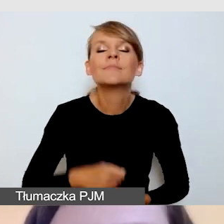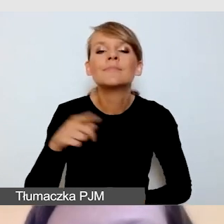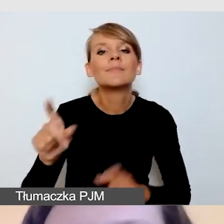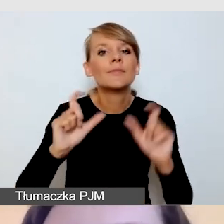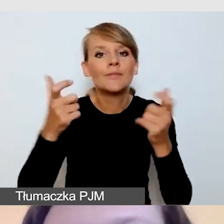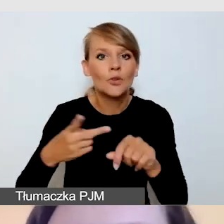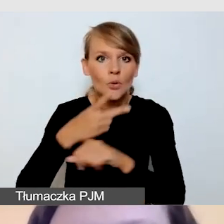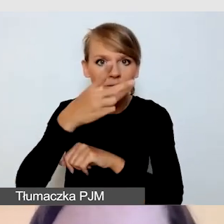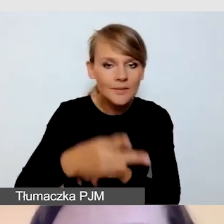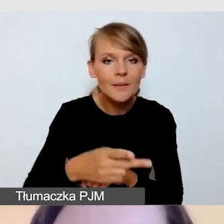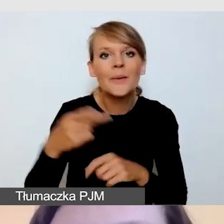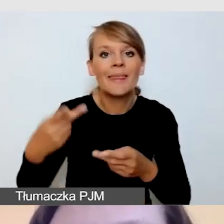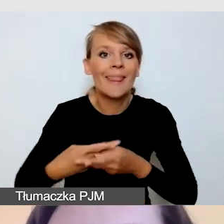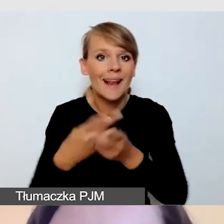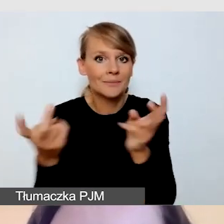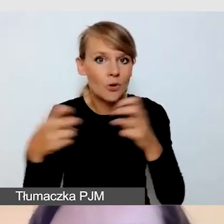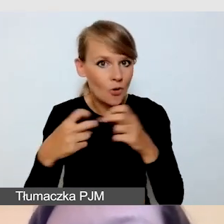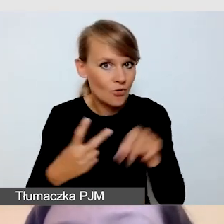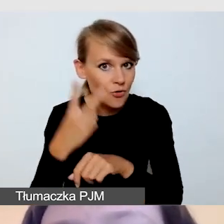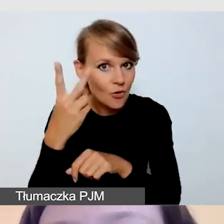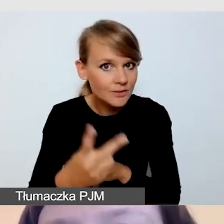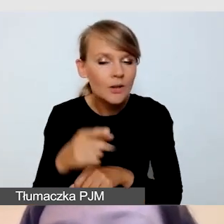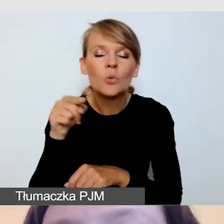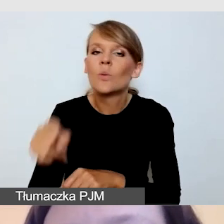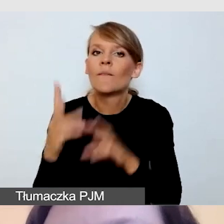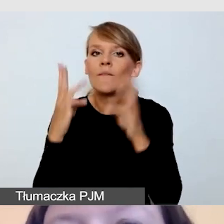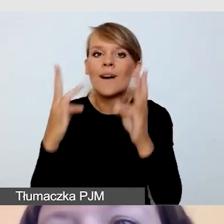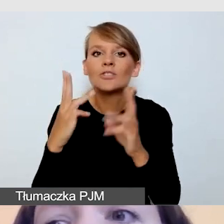przywiązujemy dużą wagę do dostępności informacyjno-komunikacyjnej.